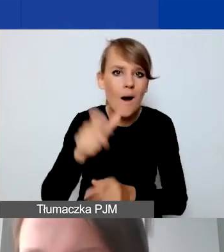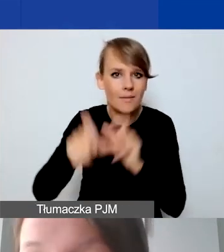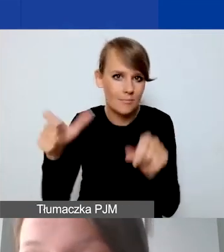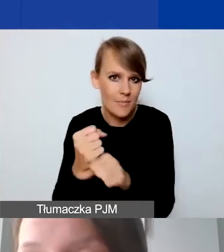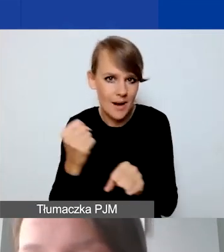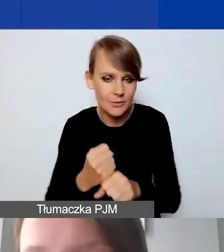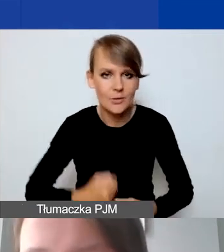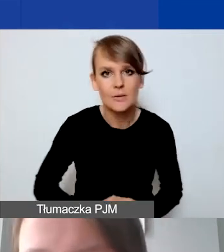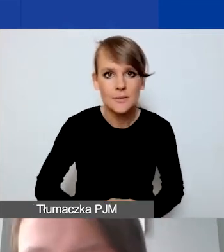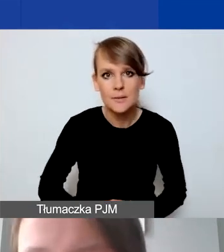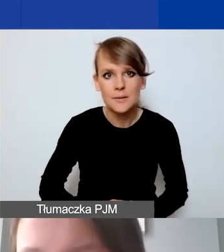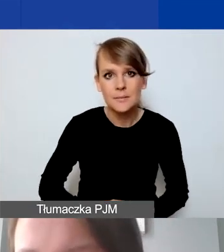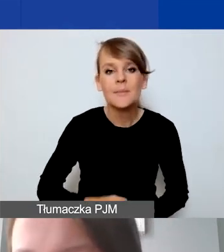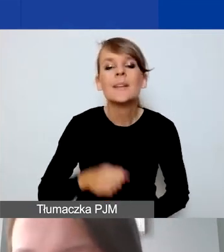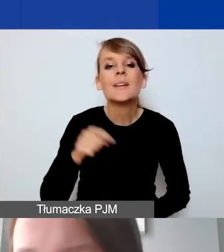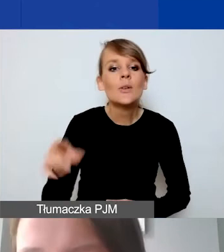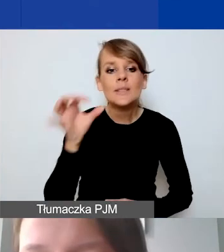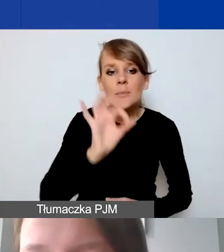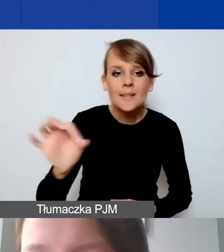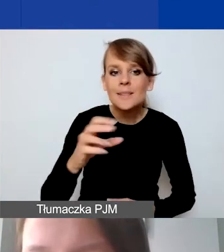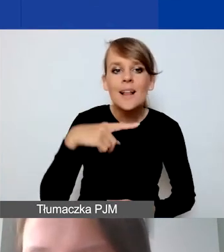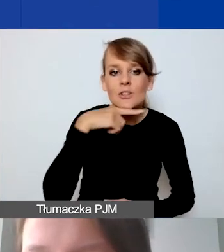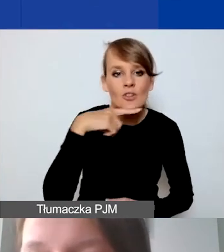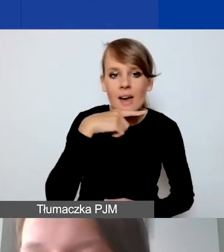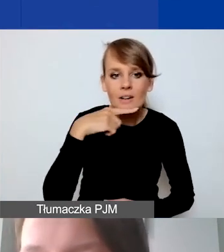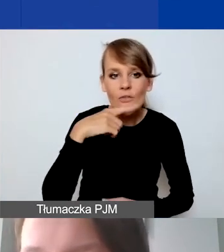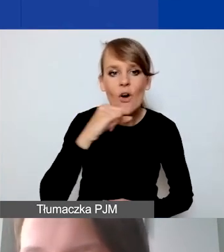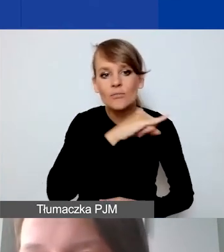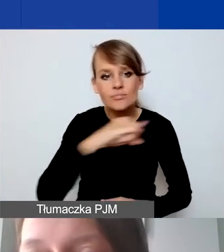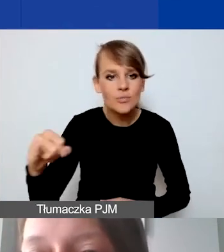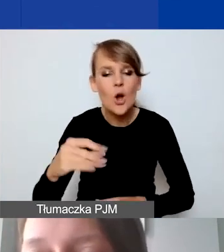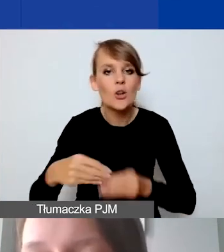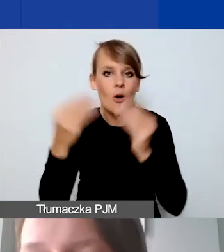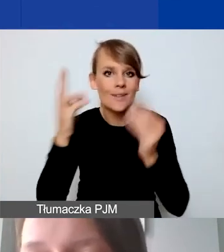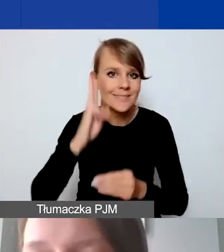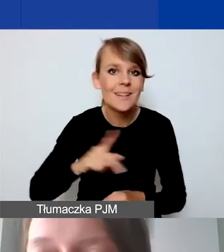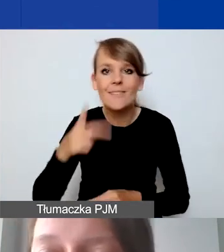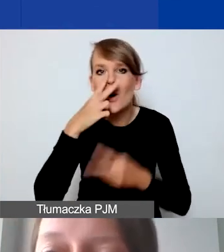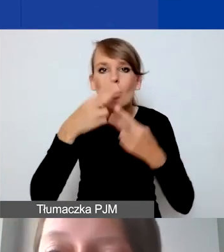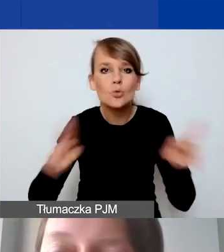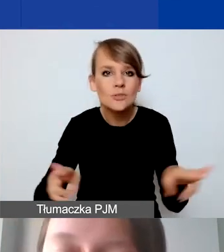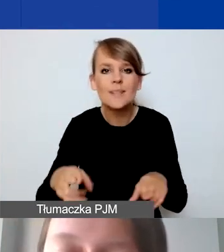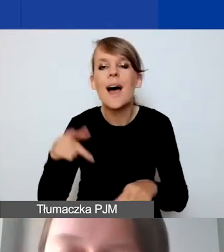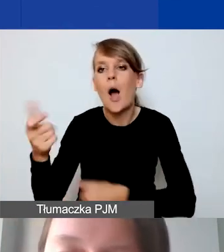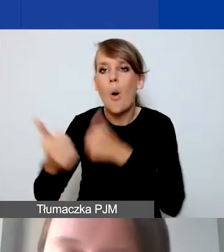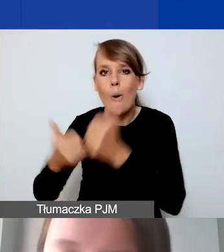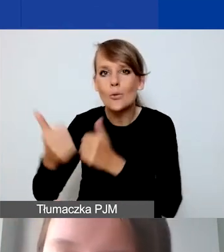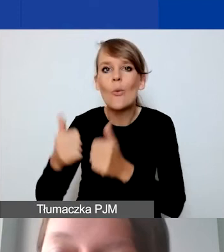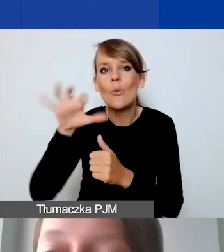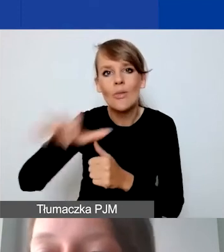Tutaj specjalnie jest na czerwono rozwój instytucjonalny. To jest ta różnica z konkursem tematycznym, który już się odbył.